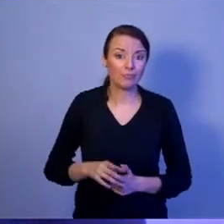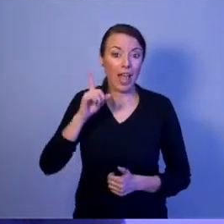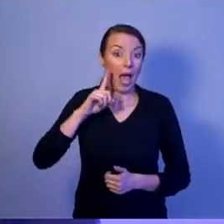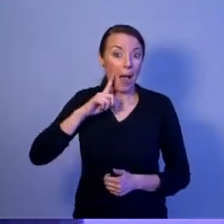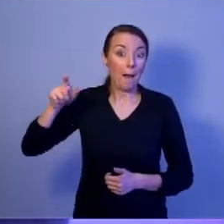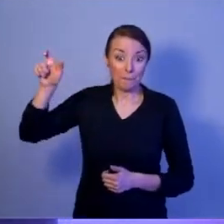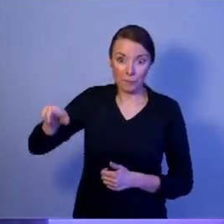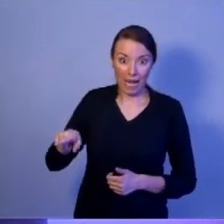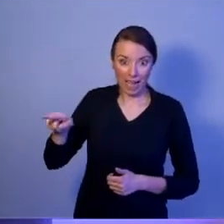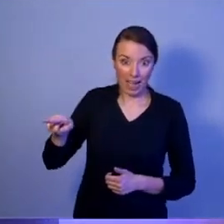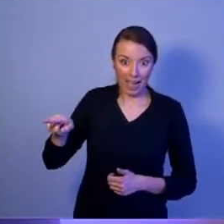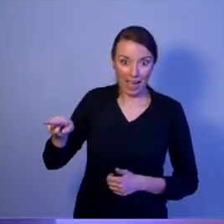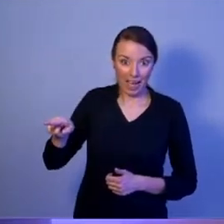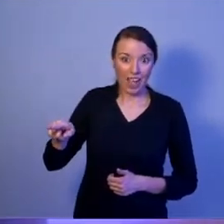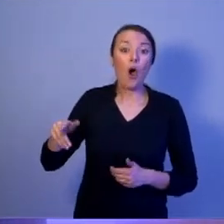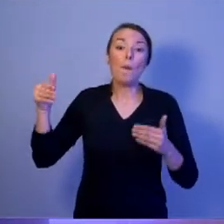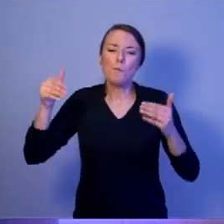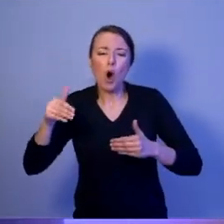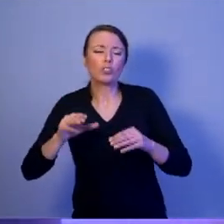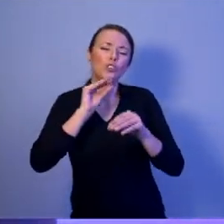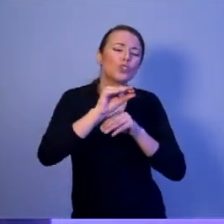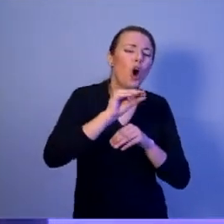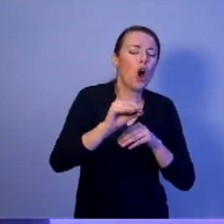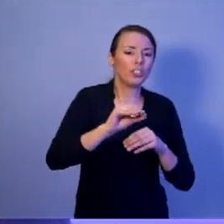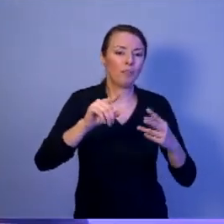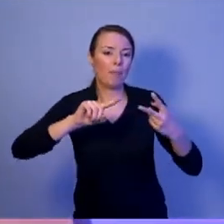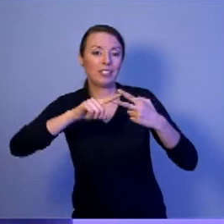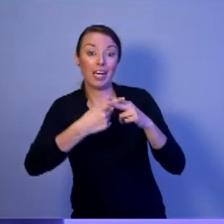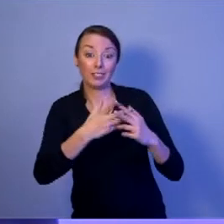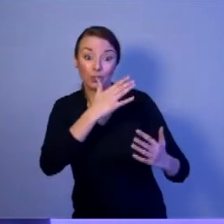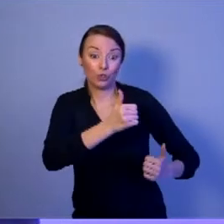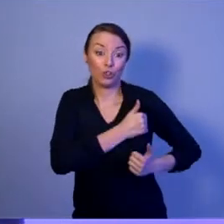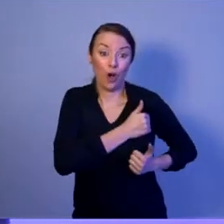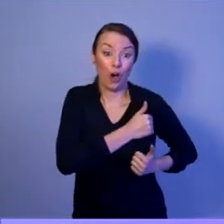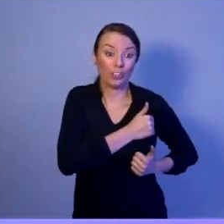może szkolić administrację rządową w zakresie kierowania obroną państwa.